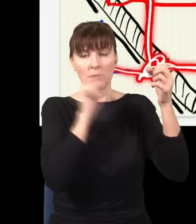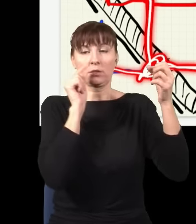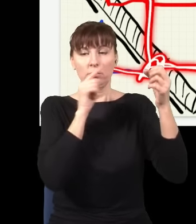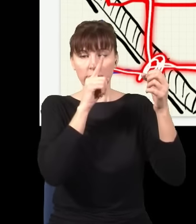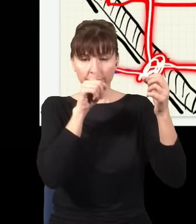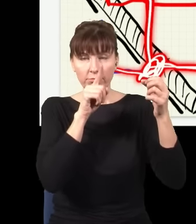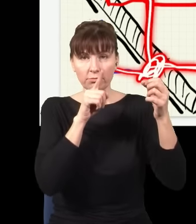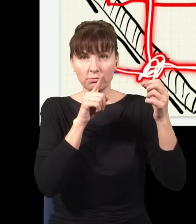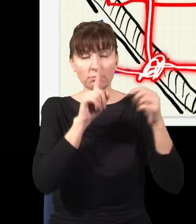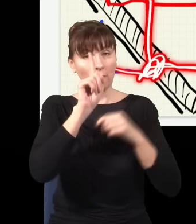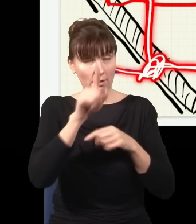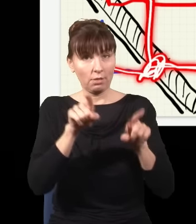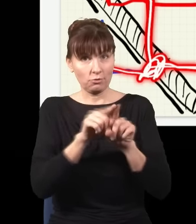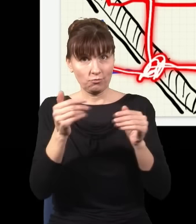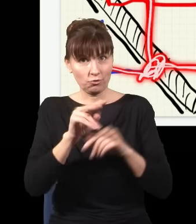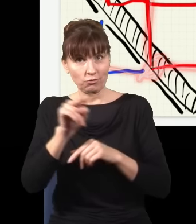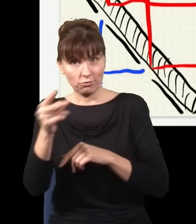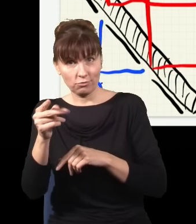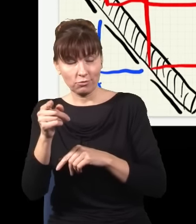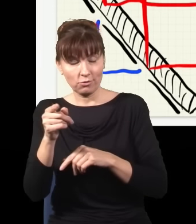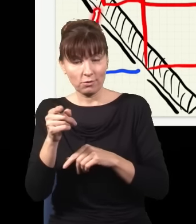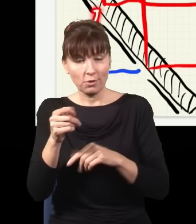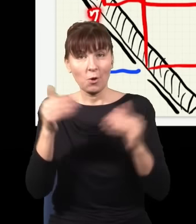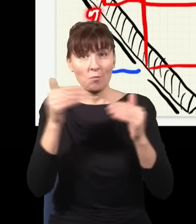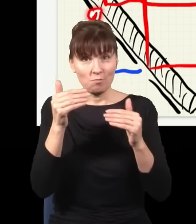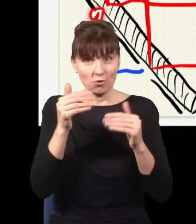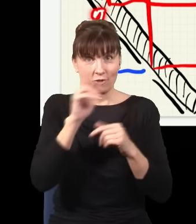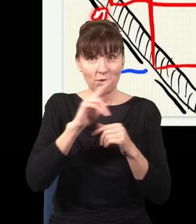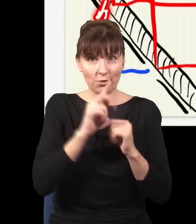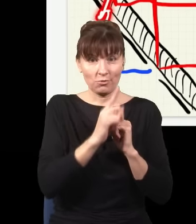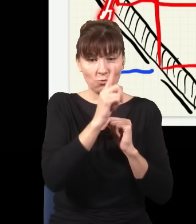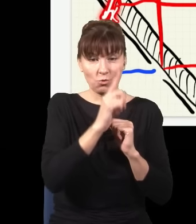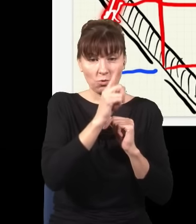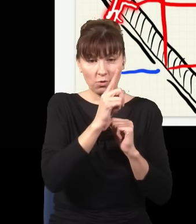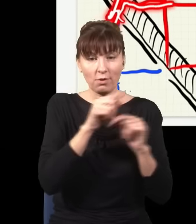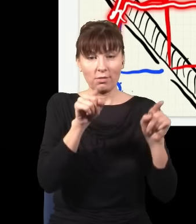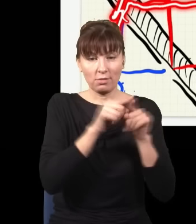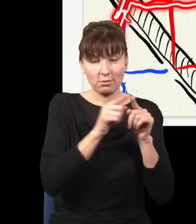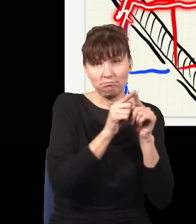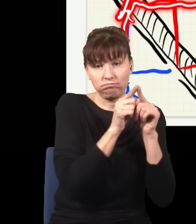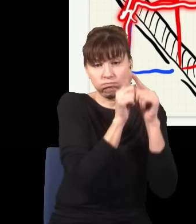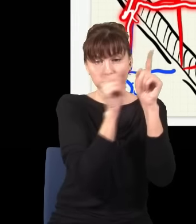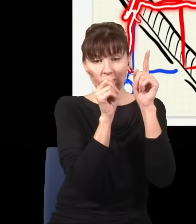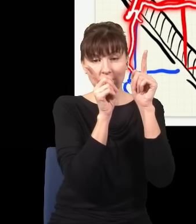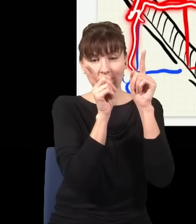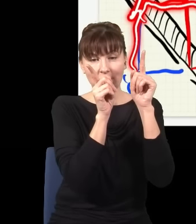Ale jest też druga możliwość – że niebieski foton poszedł górą, też się rozdwoił i jedna połowa przyszła tędy,